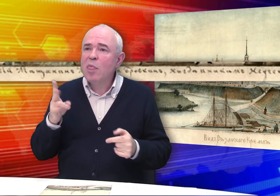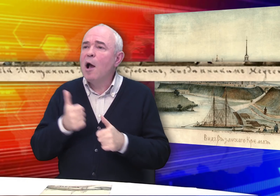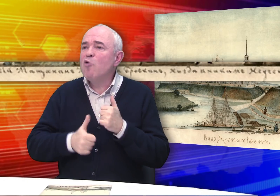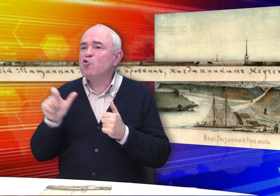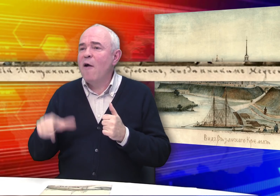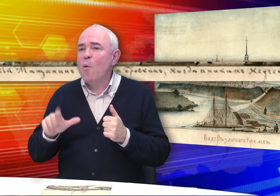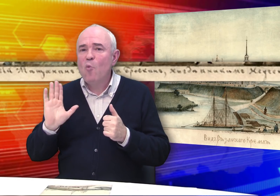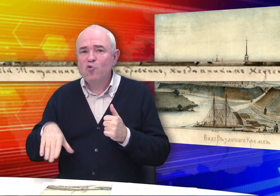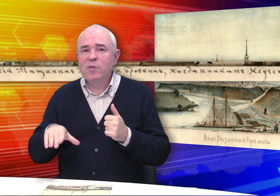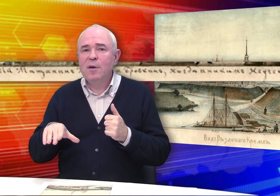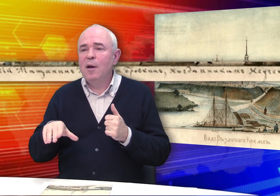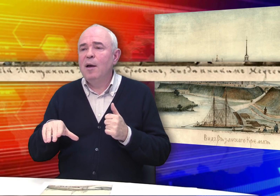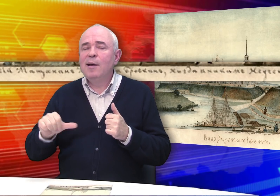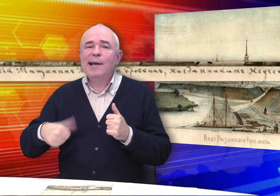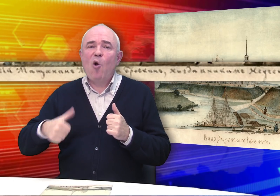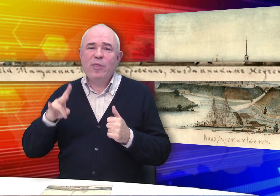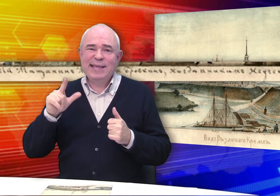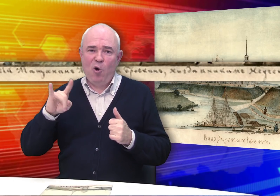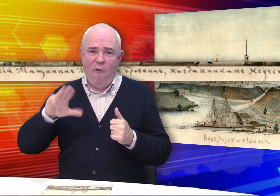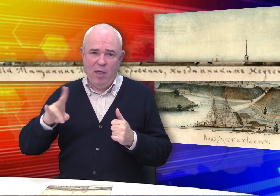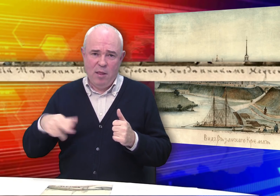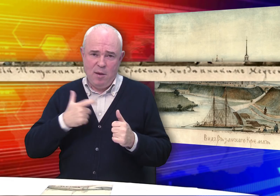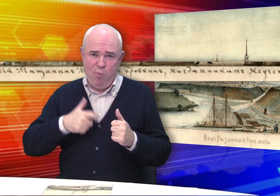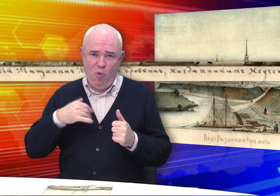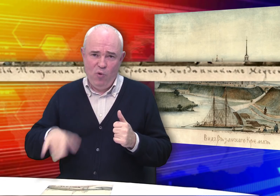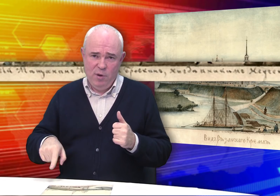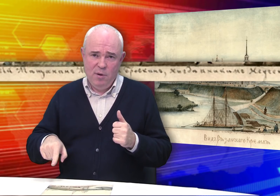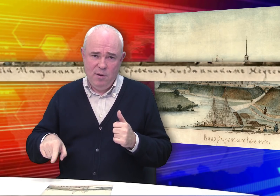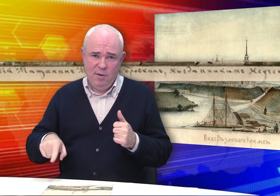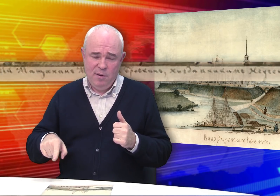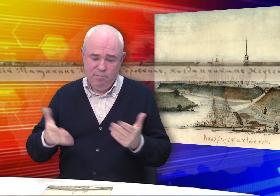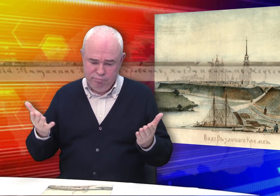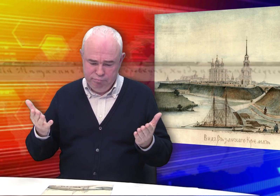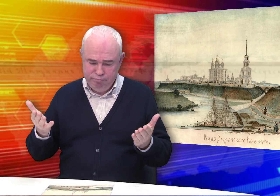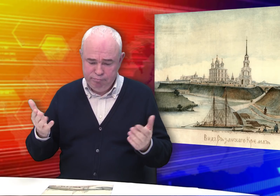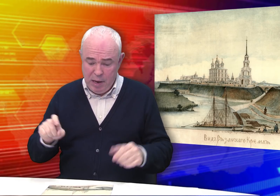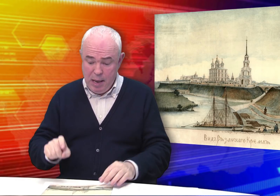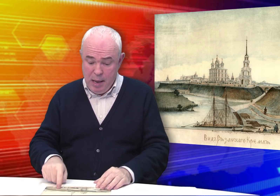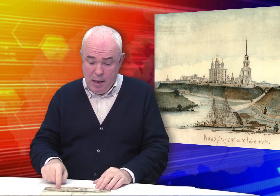Не каждый же может так иронизировать над собой.